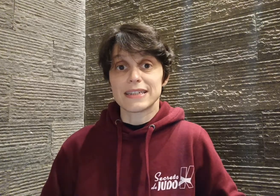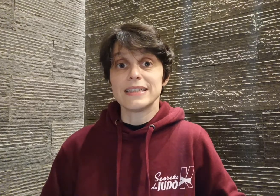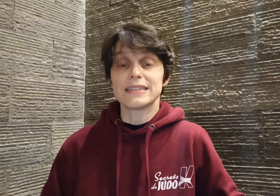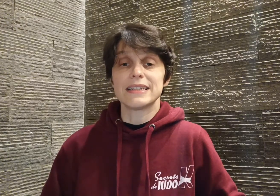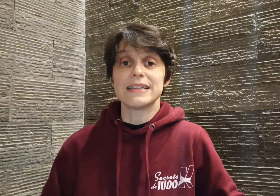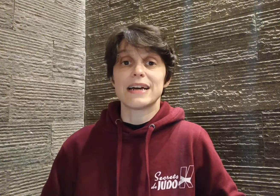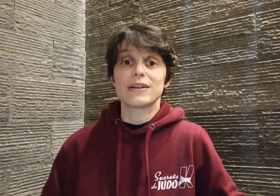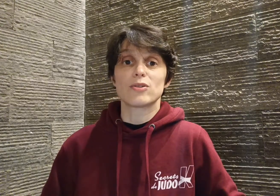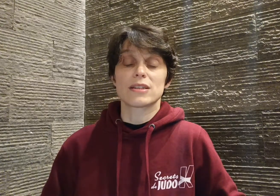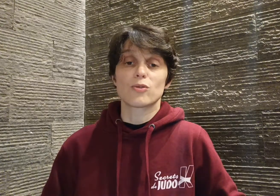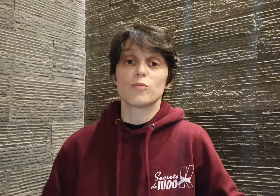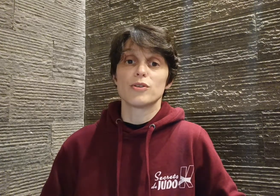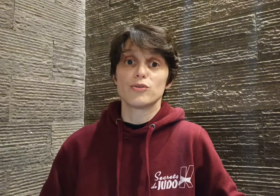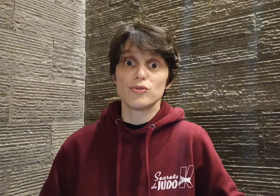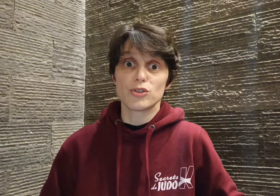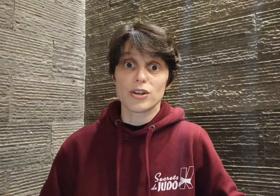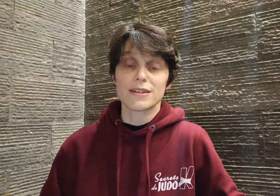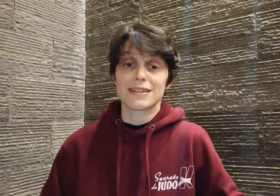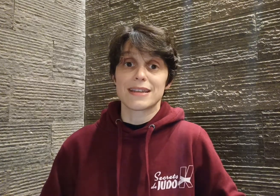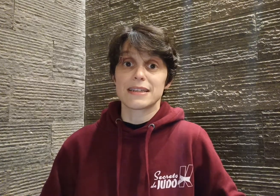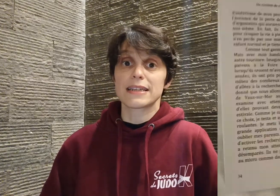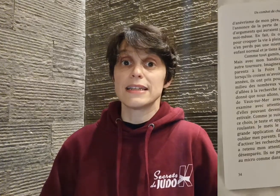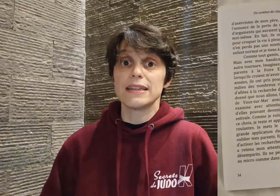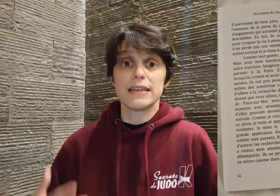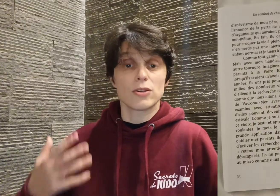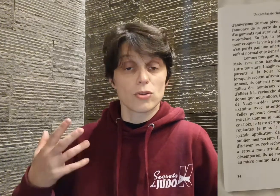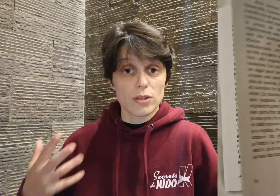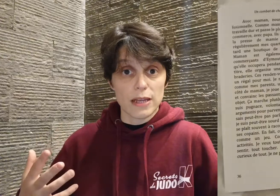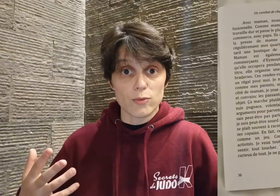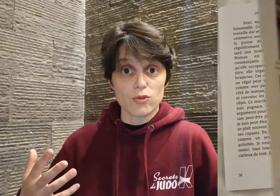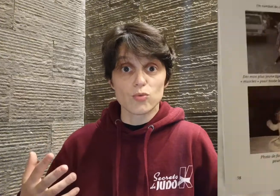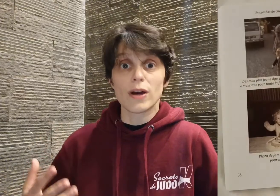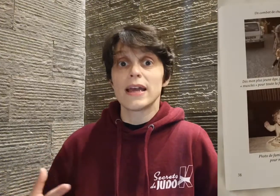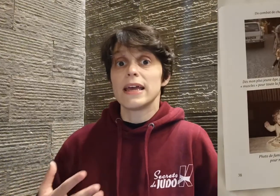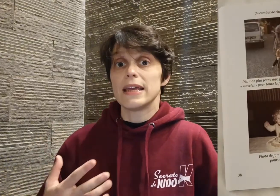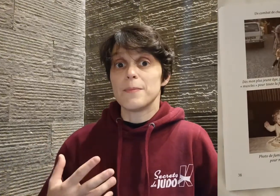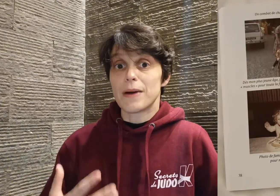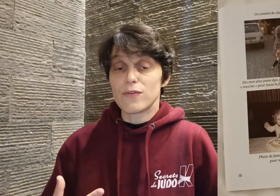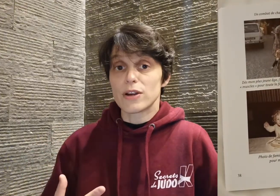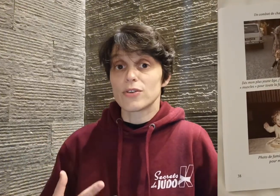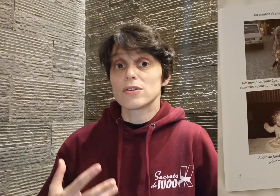Cyril qui est né avec le syndrome d'Usher, c'est à dire qu'il est né totalement sourd et mal voyant,